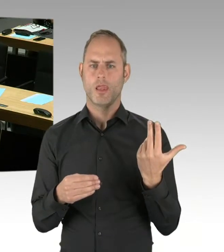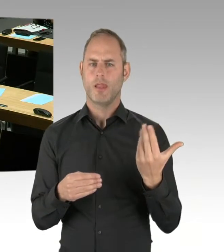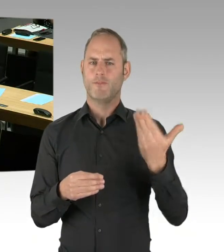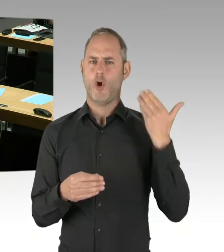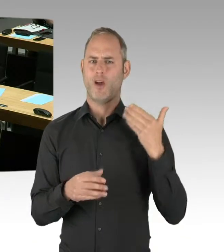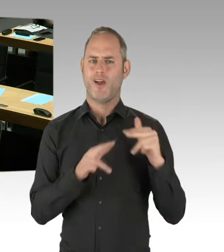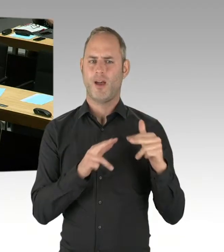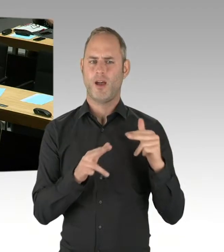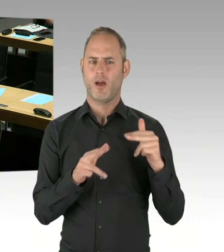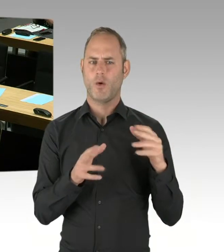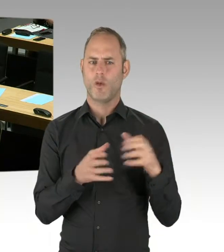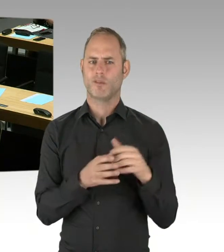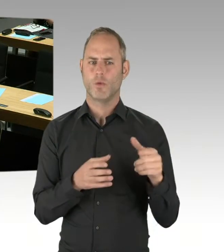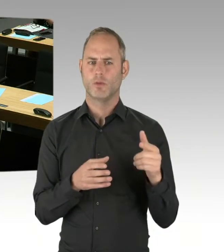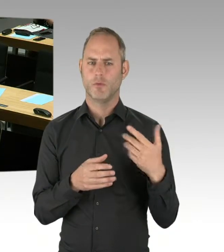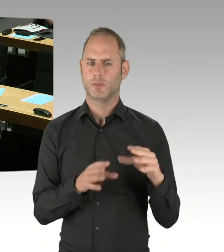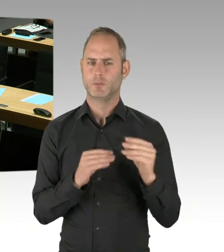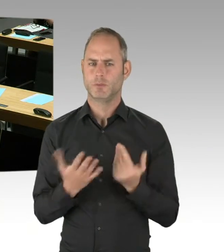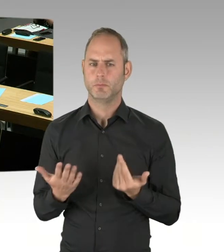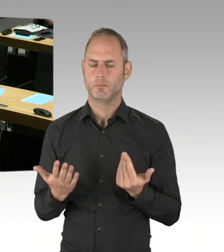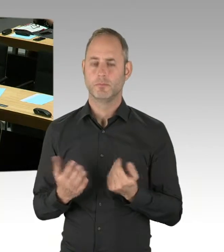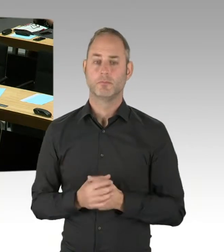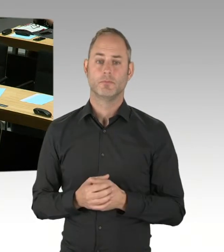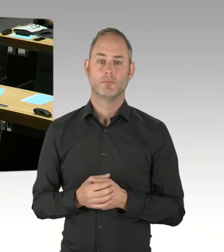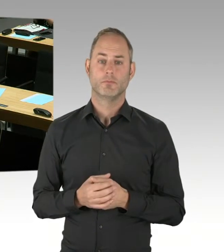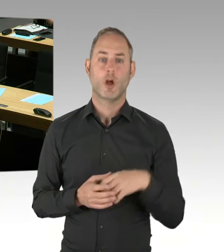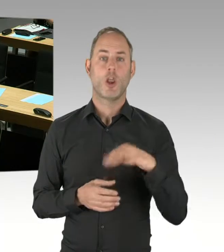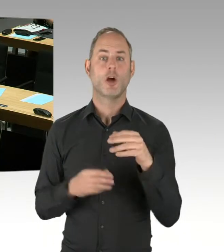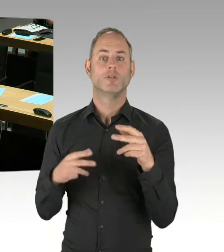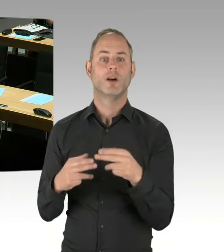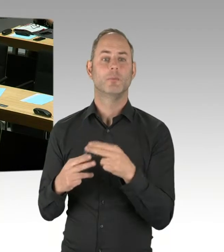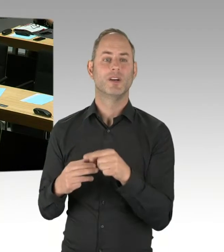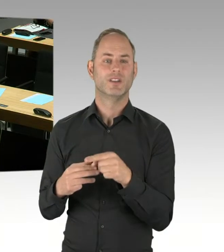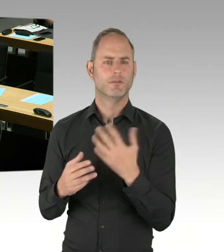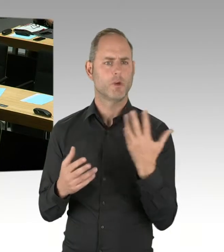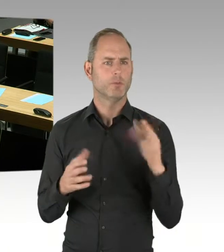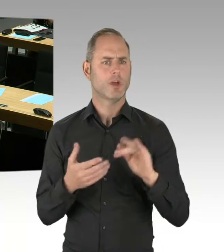die Loslimitierung ist nicht Teil der Vergabekonzeption, ist also nicht aufgenommen worden. Sie ist ein denkbares Modell,